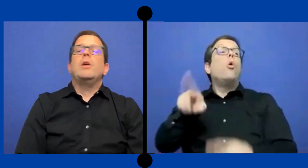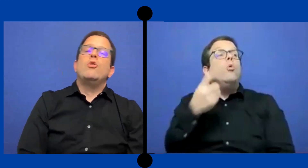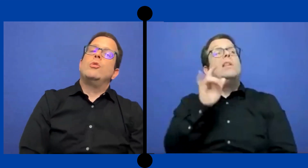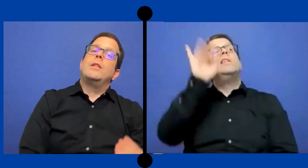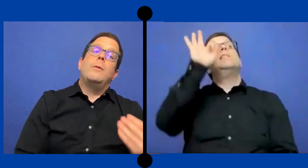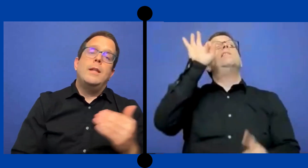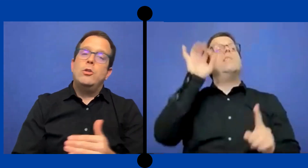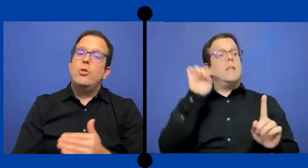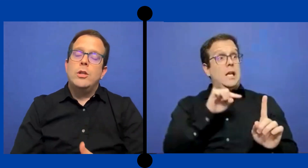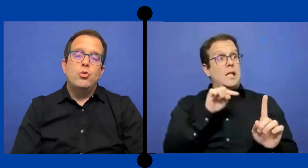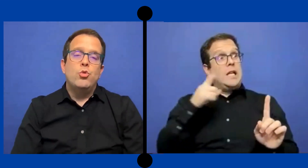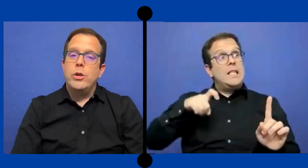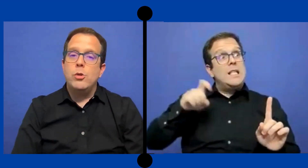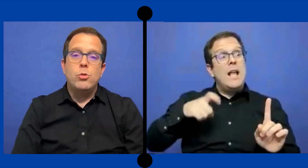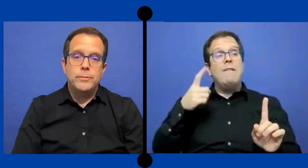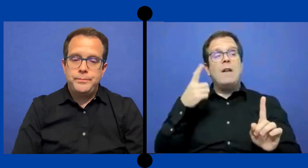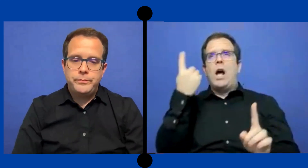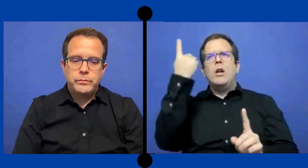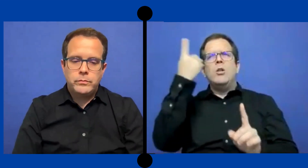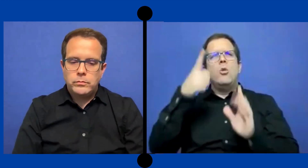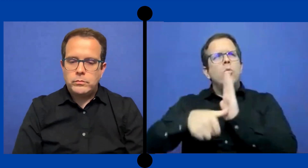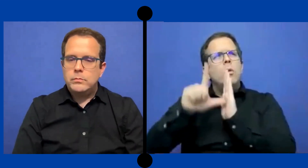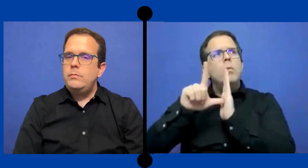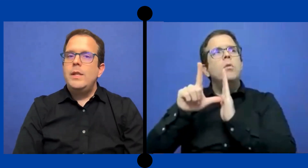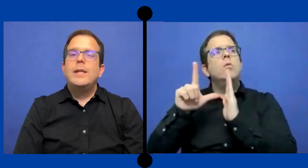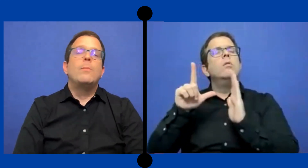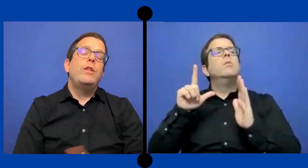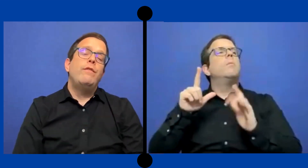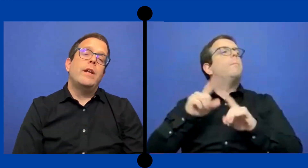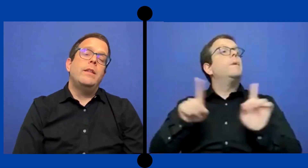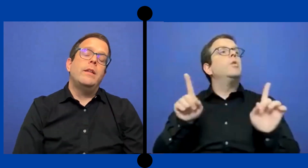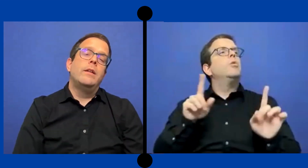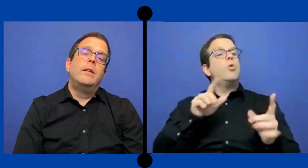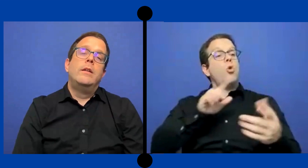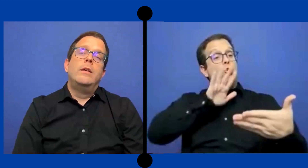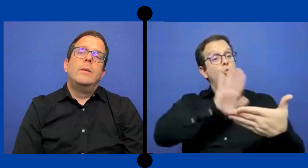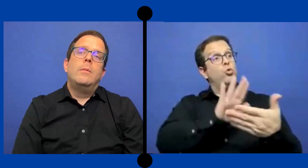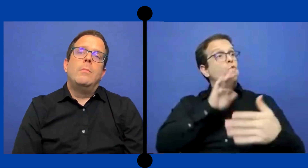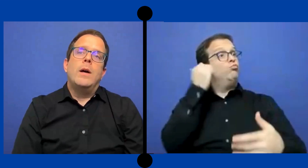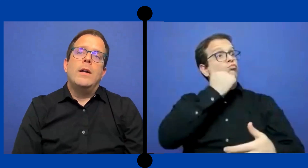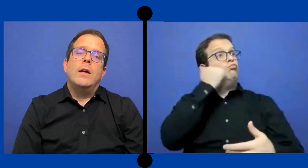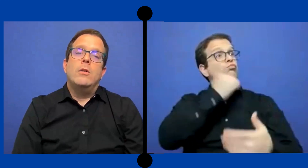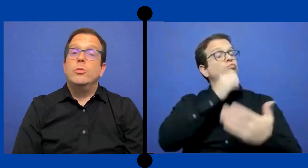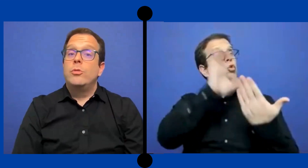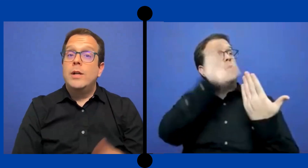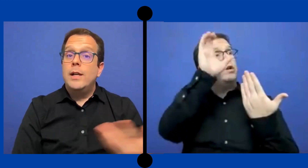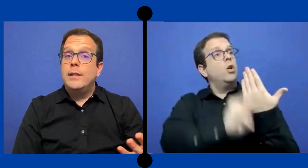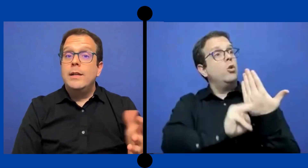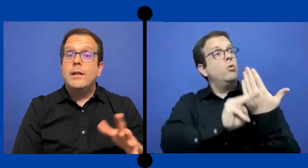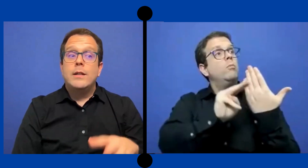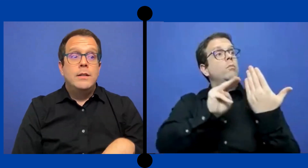Pero no estaba dentro de su currículo. Qué es muy diferente Para otro cliente que